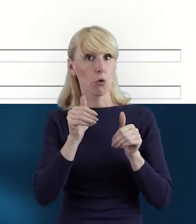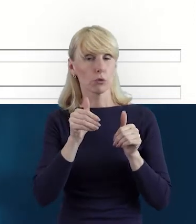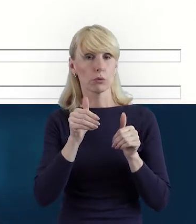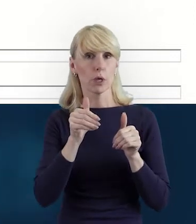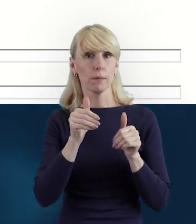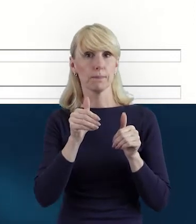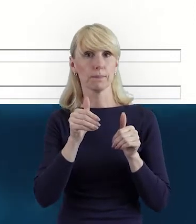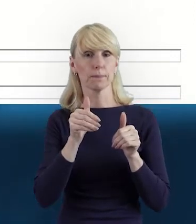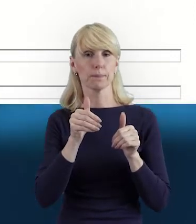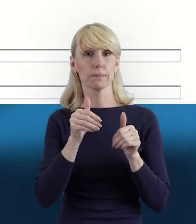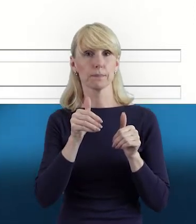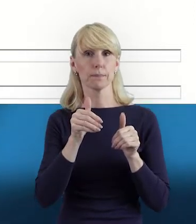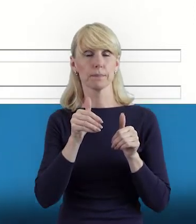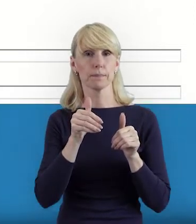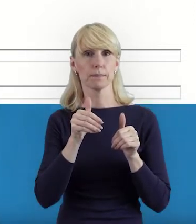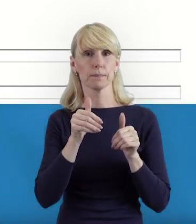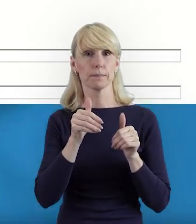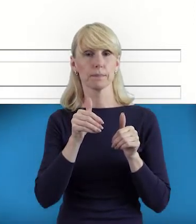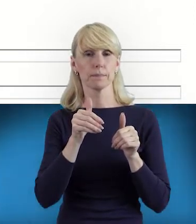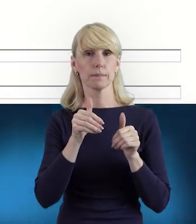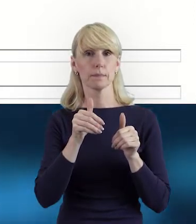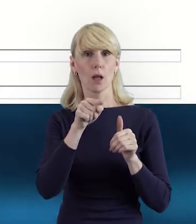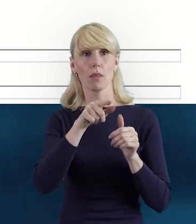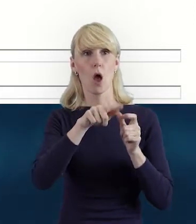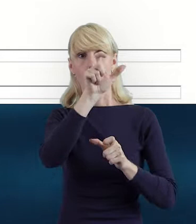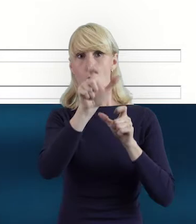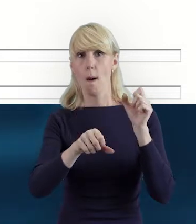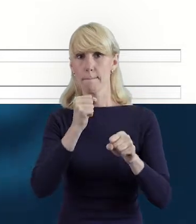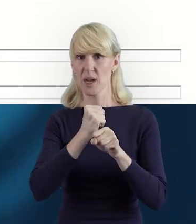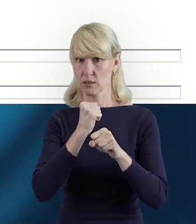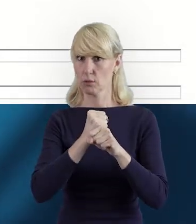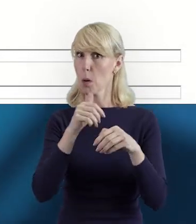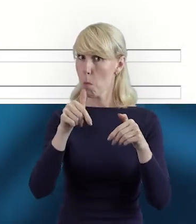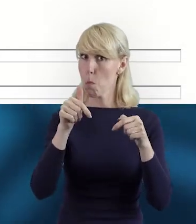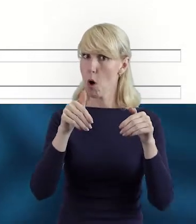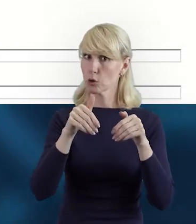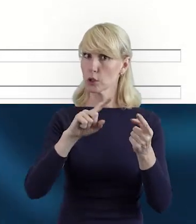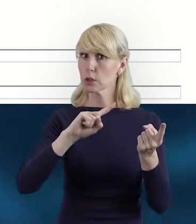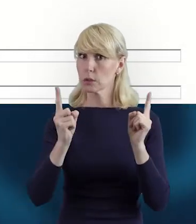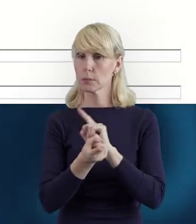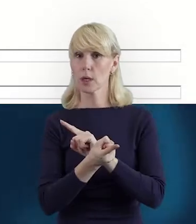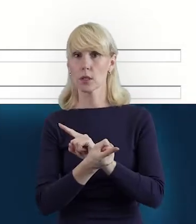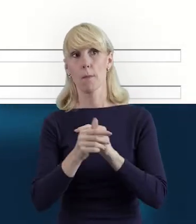że ten personel może się też zmieniać. Może być tych pracowników więcej,